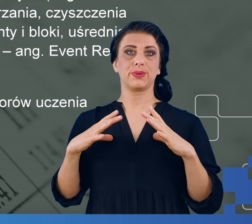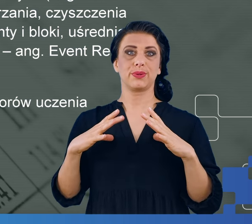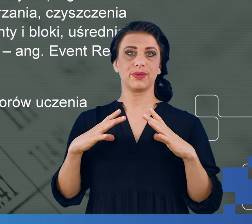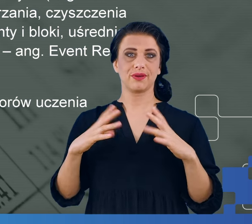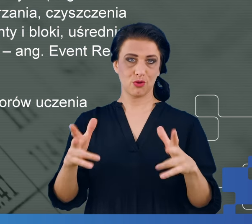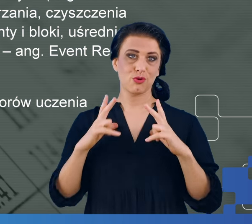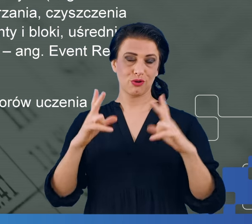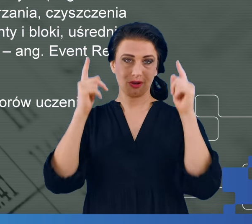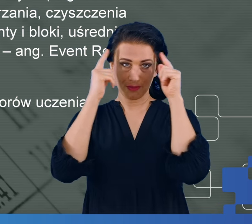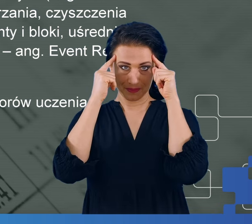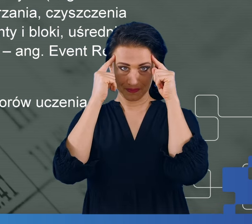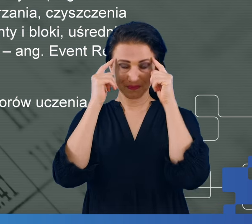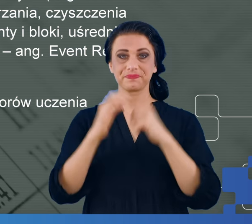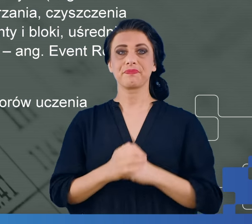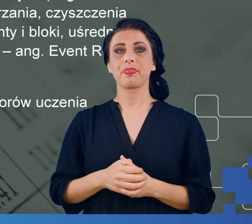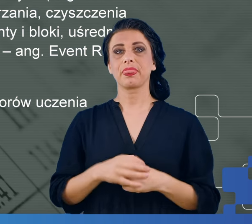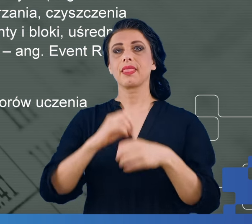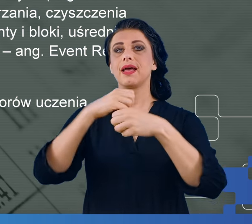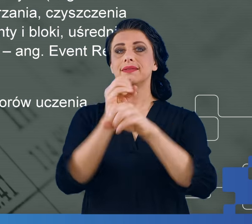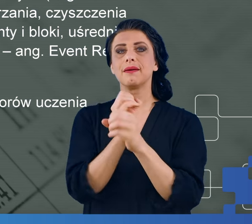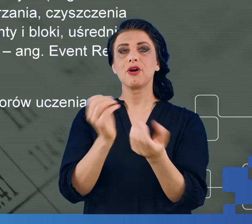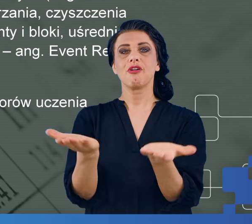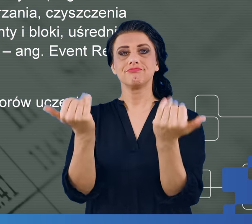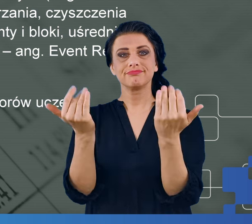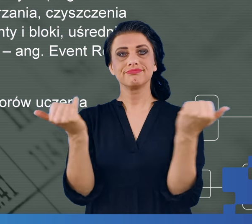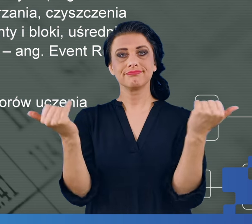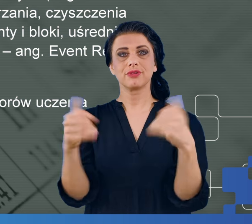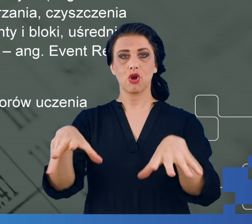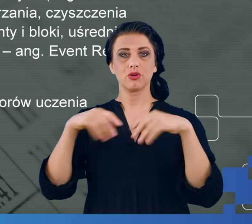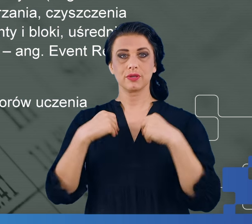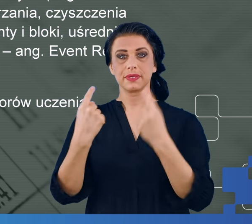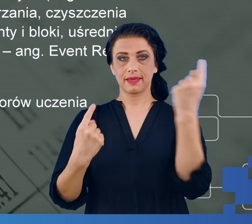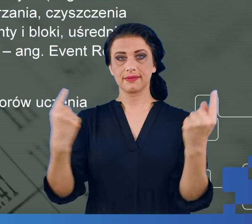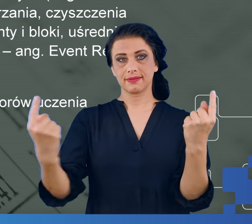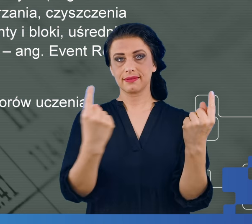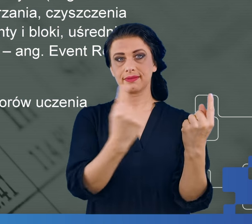Z naszego laboratorium otrzymujemy po jednym badaniu plik CSV, który